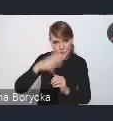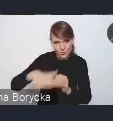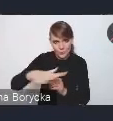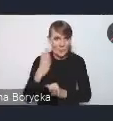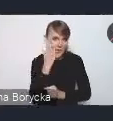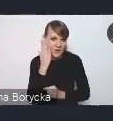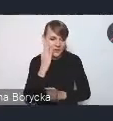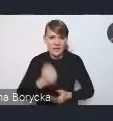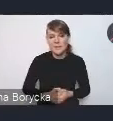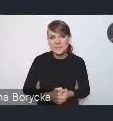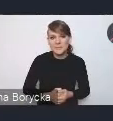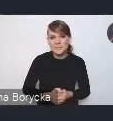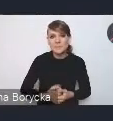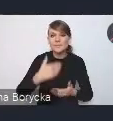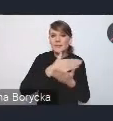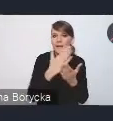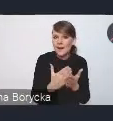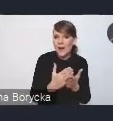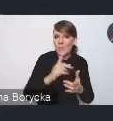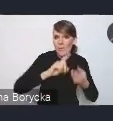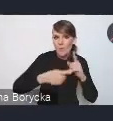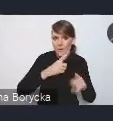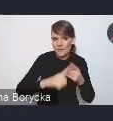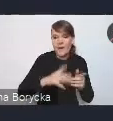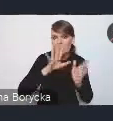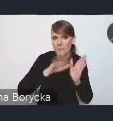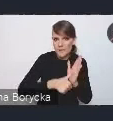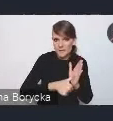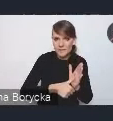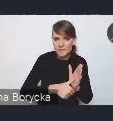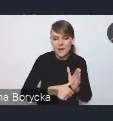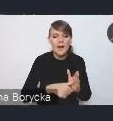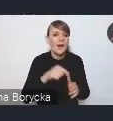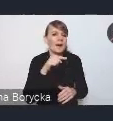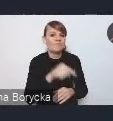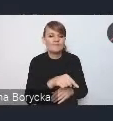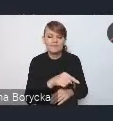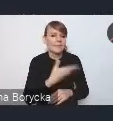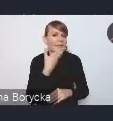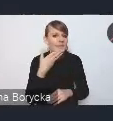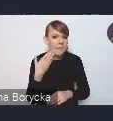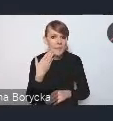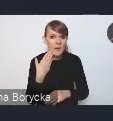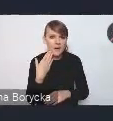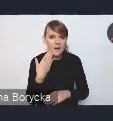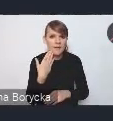Krajowa Polityka Miejska jako polityka sama w sobie nie posiada własnego budżetu.